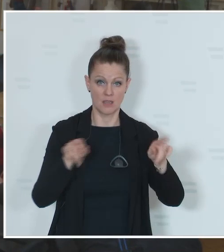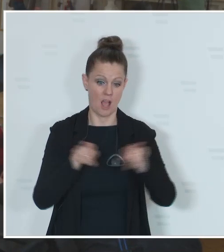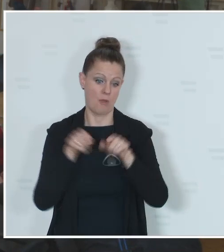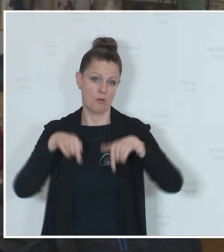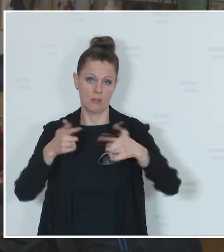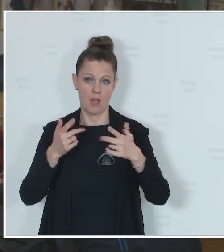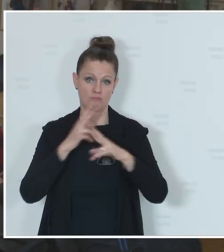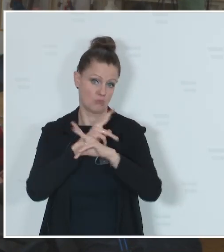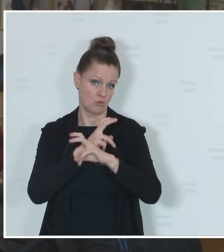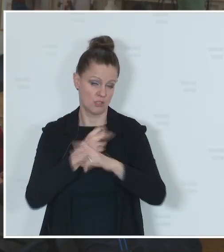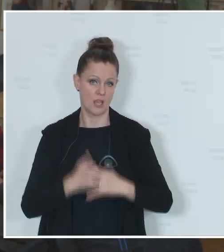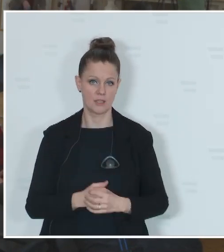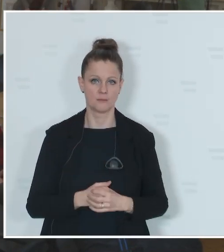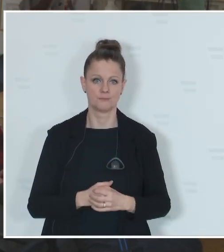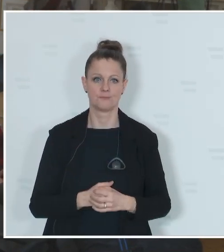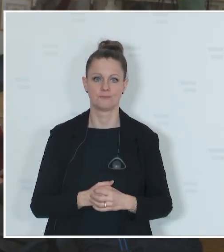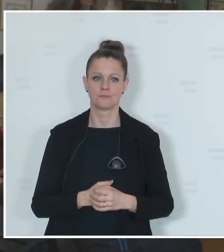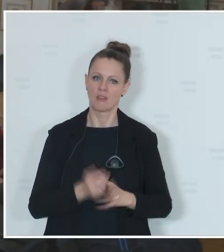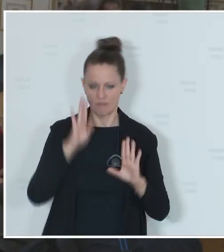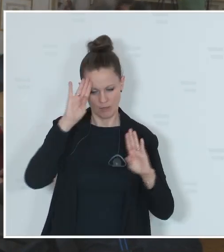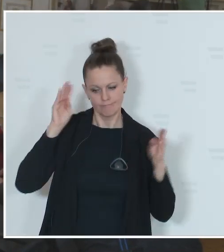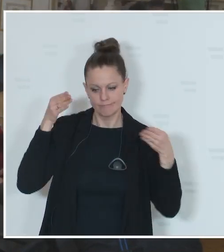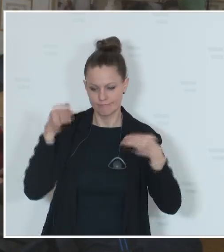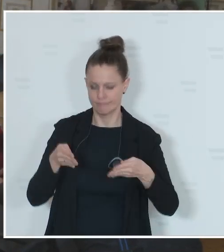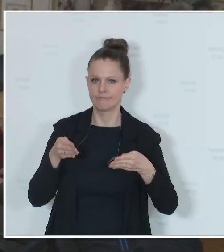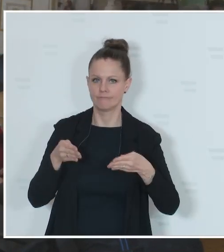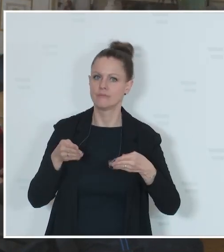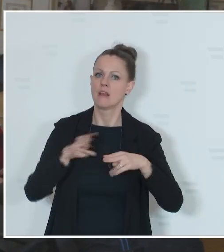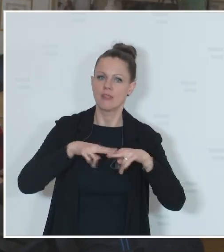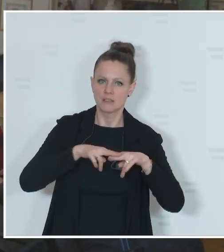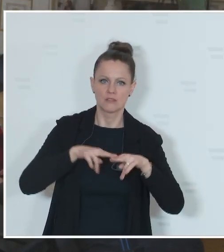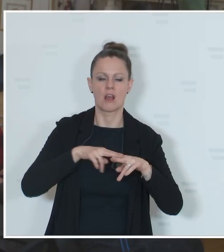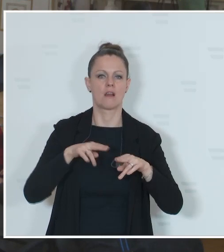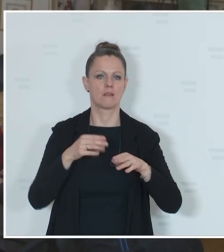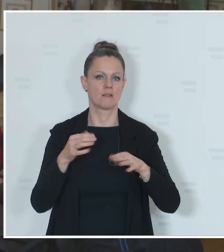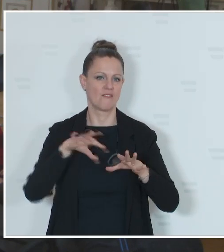Ich konzentriere mich auf die nationalen Wahlen. Arbeiterkammerwahlen, Personalvertretungswahlen,